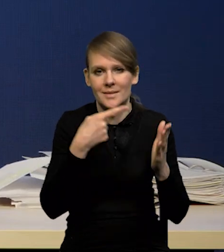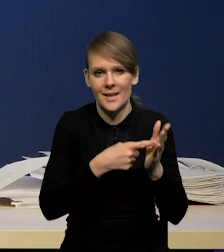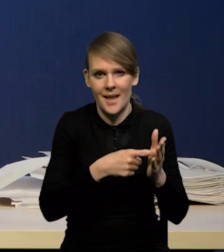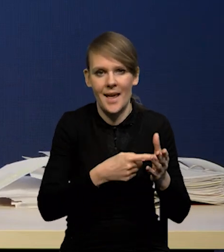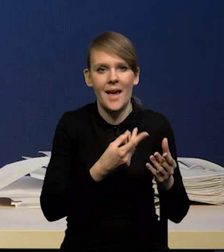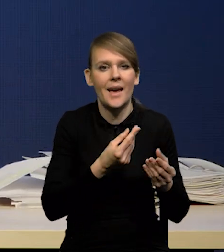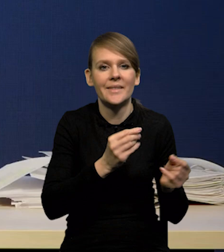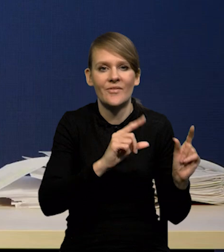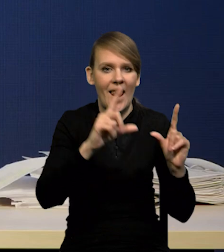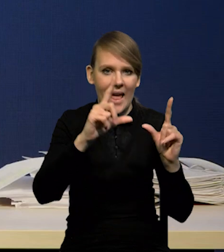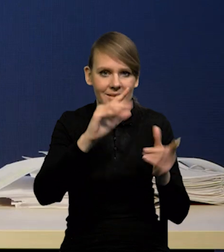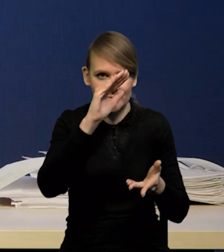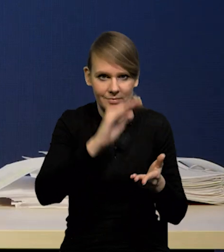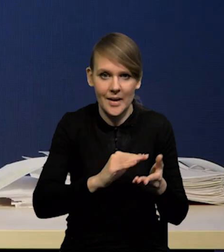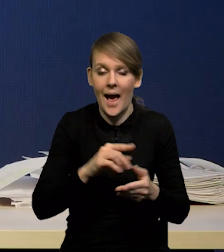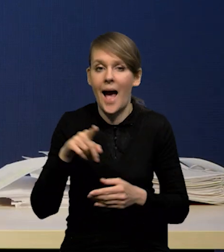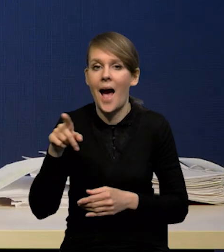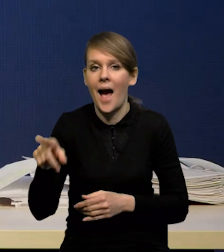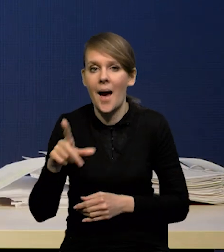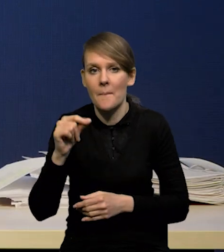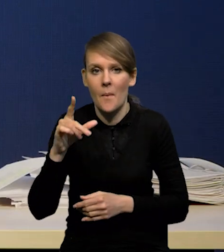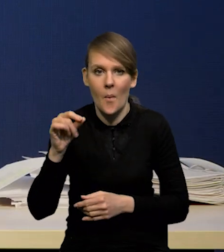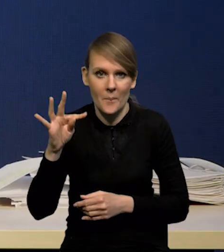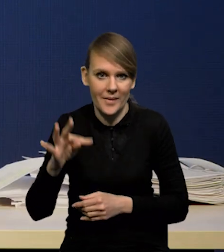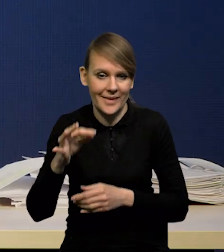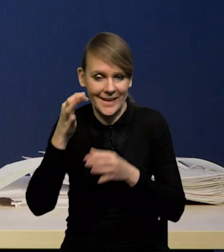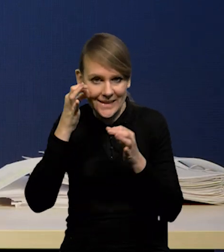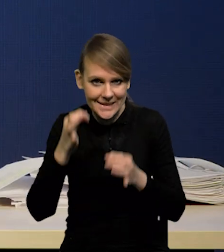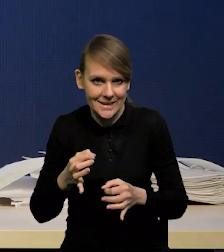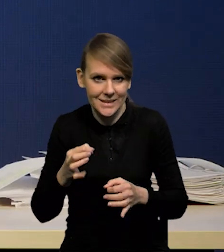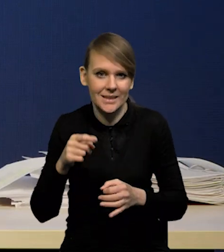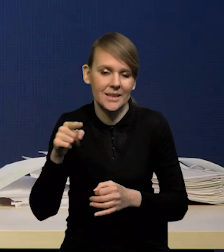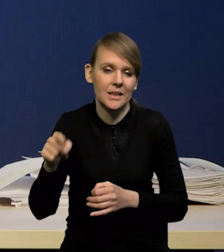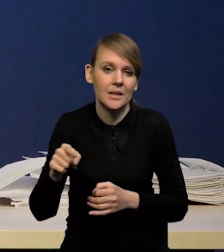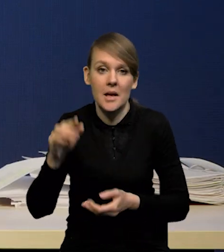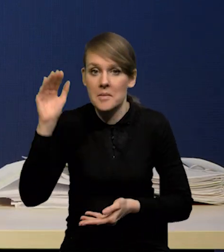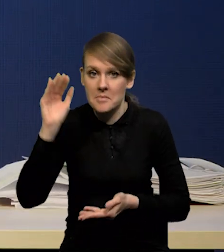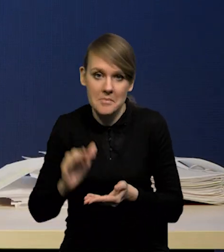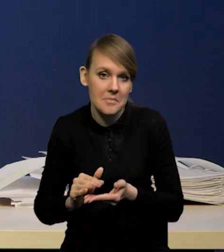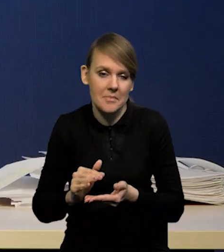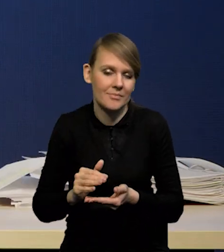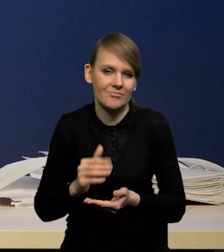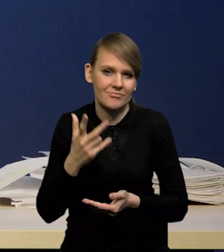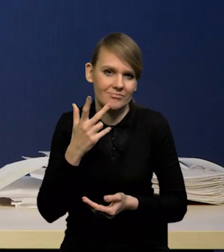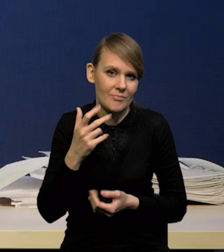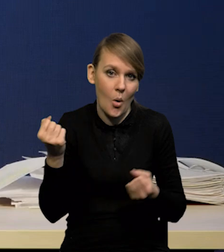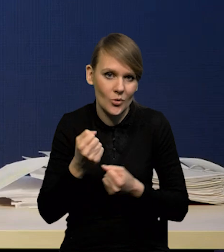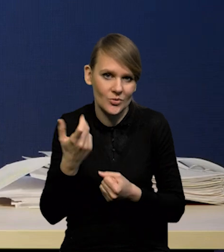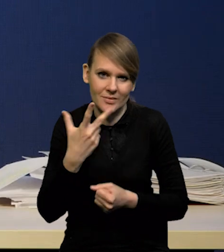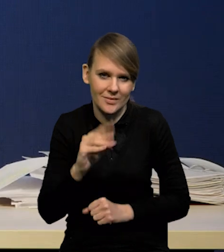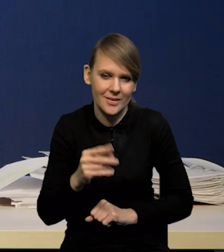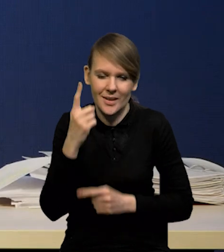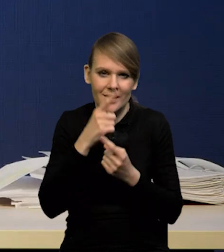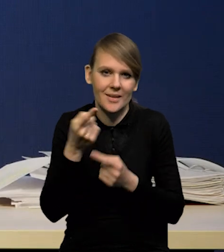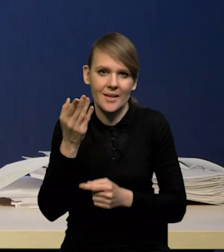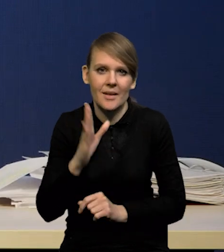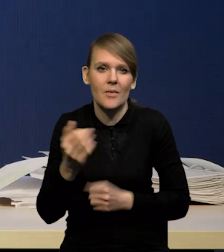natomiast sam popyt chiński tak bardzo mocno nie spadł i nie spodziewamy się istotnego wpływu na ceny surowców